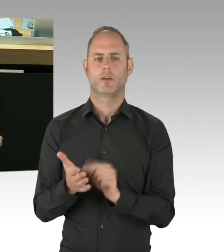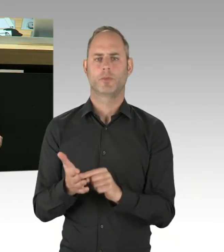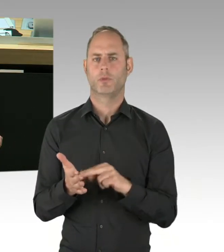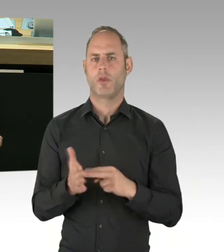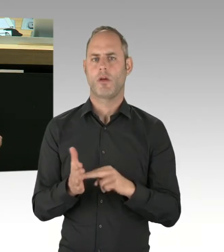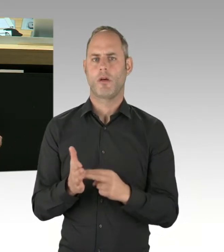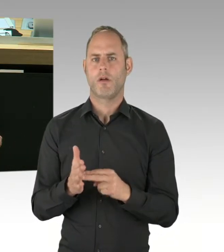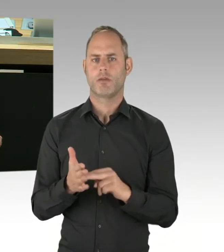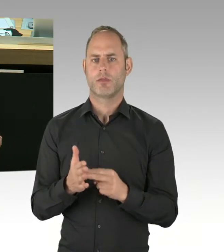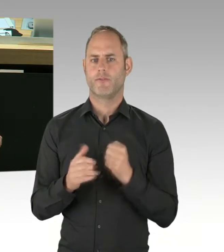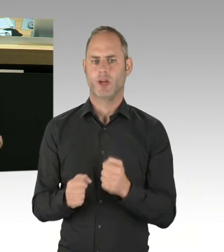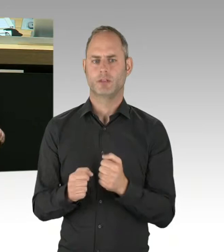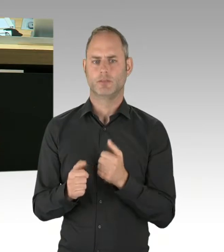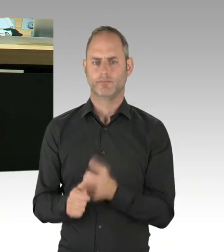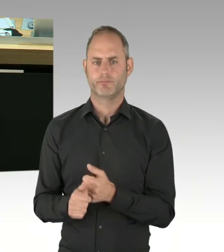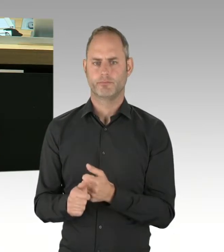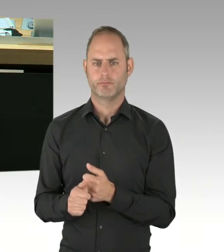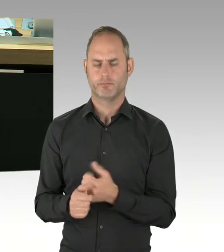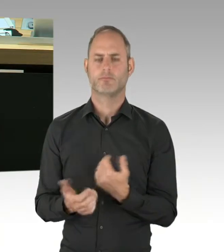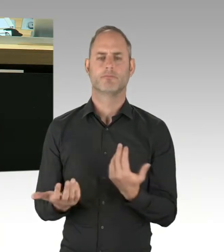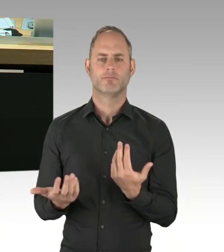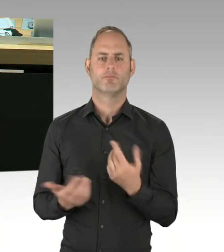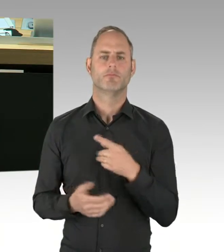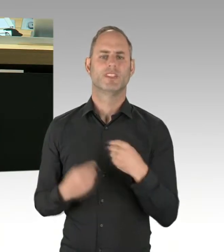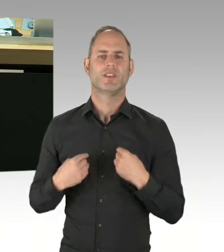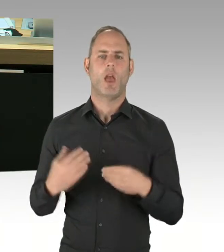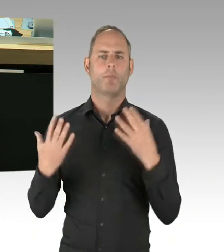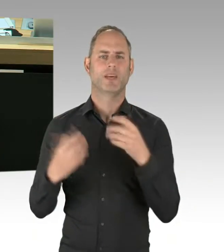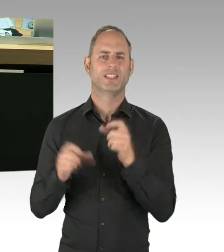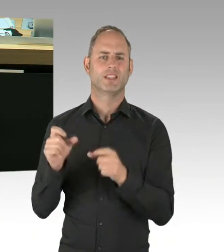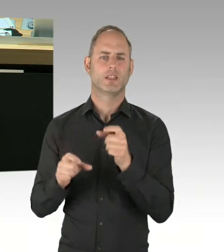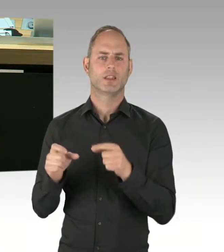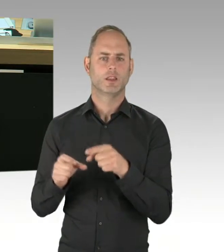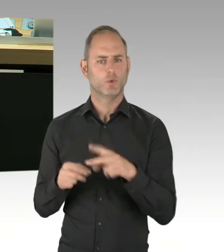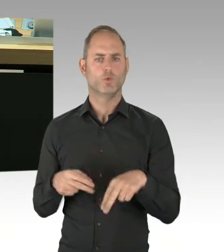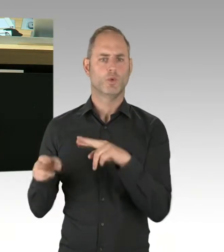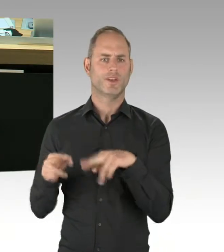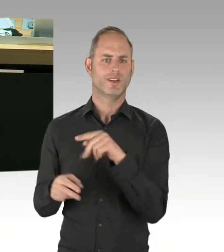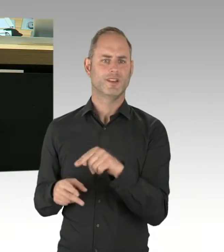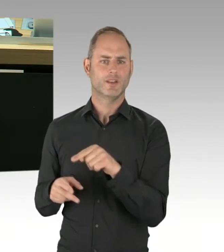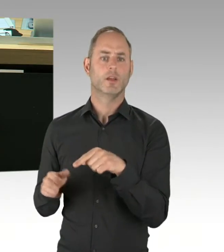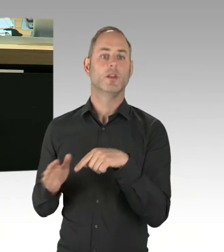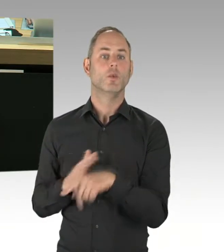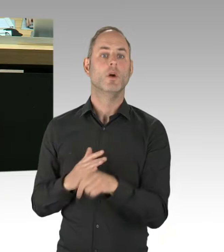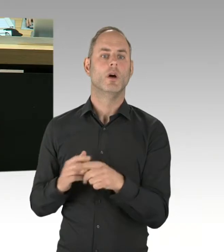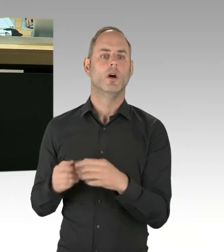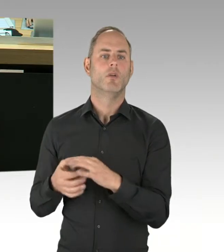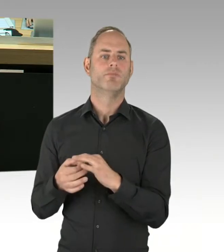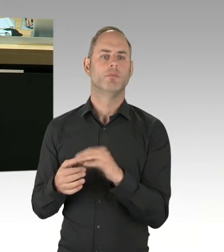deradikalisieren zu lassen. Ich frage daher den Senat: Wie sollen nach Ansicht des Senats Extremisten dafür sorgen,